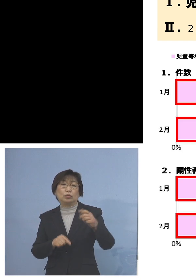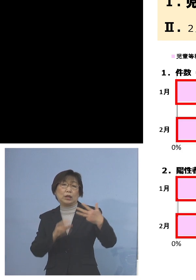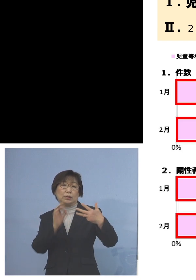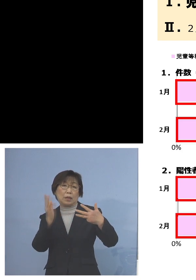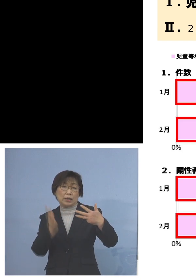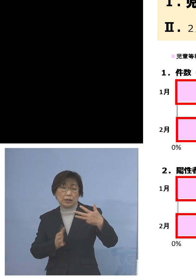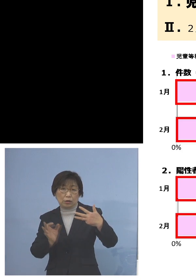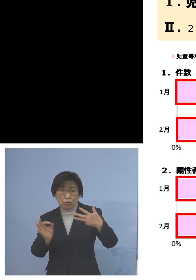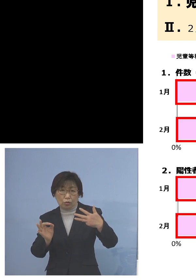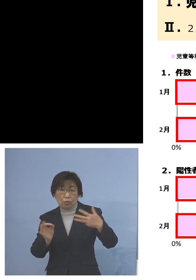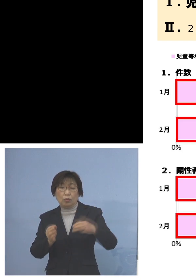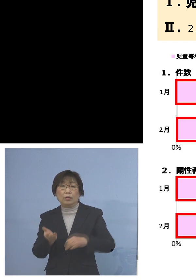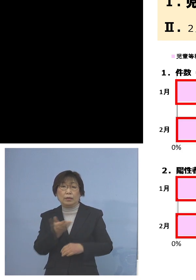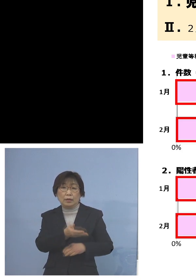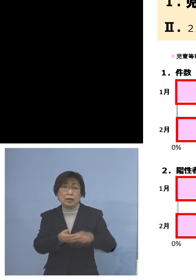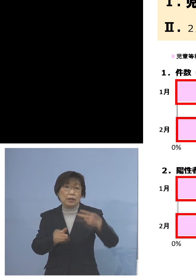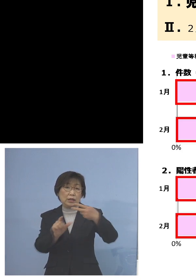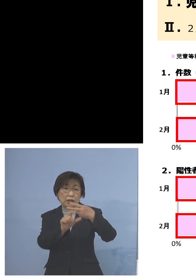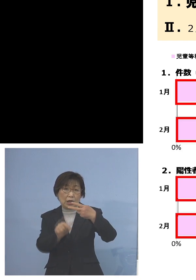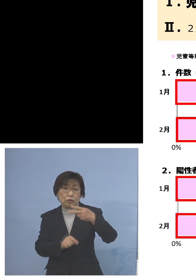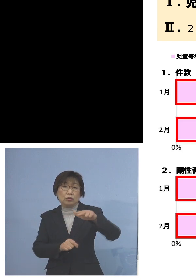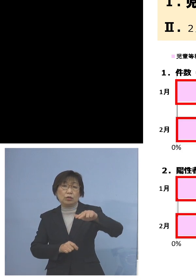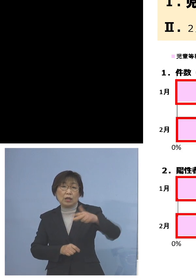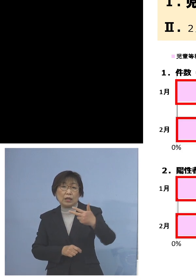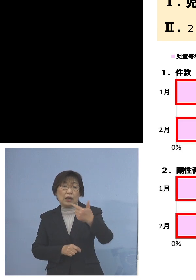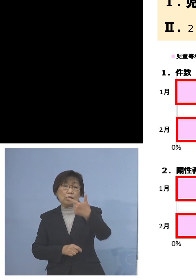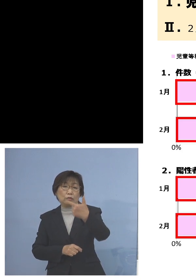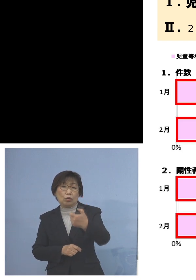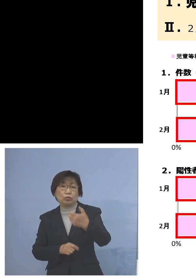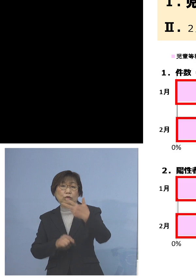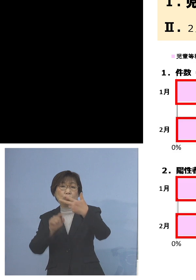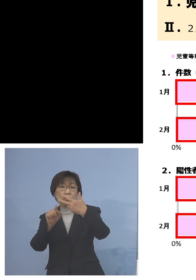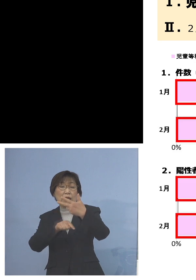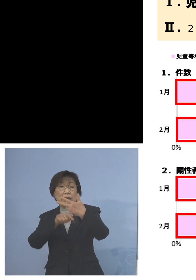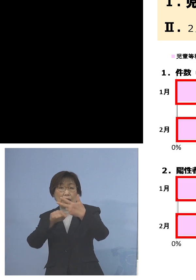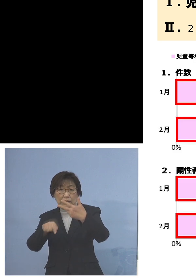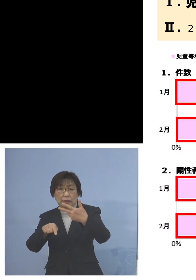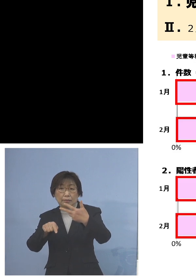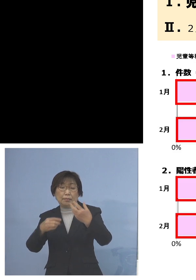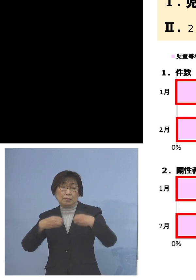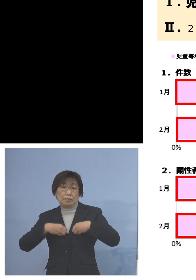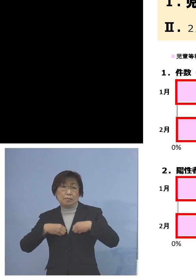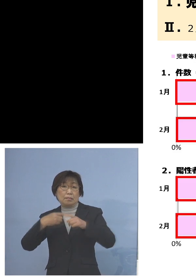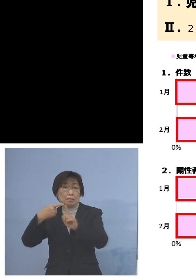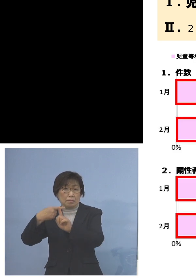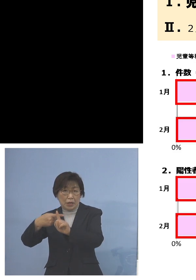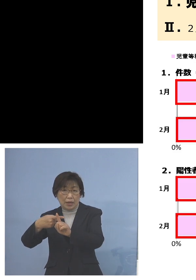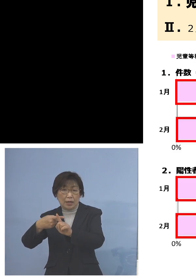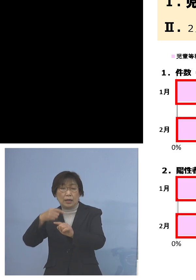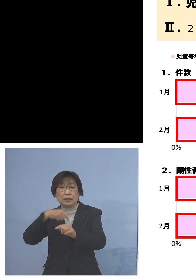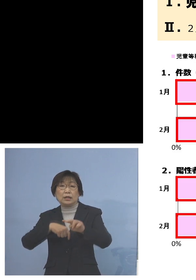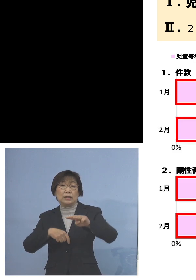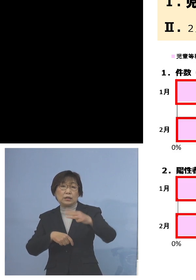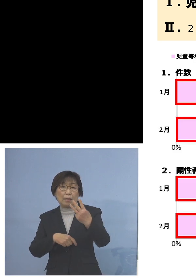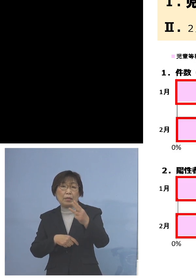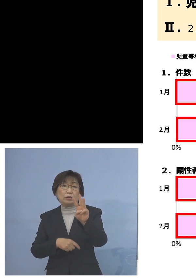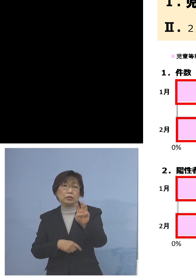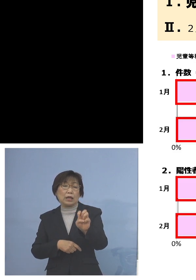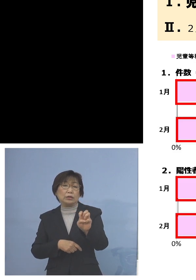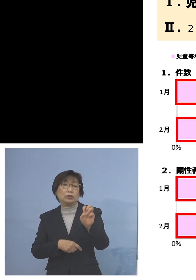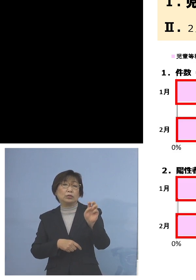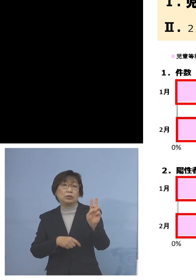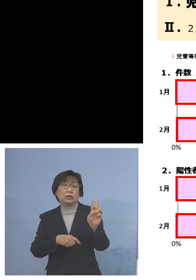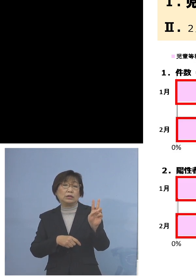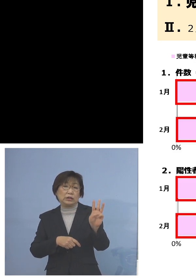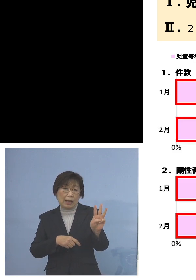2月、767人陽性者が出ている中で 333名、43パーセントが